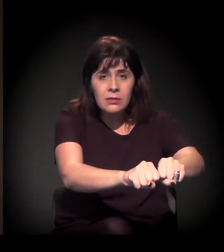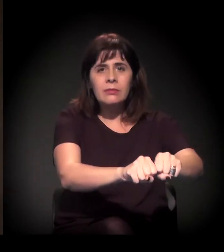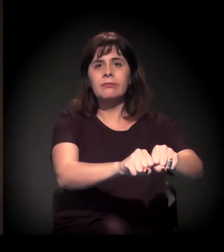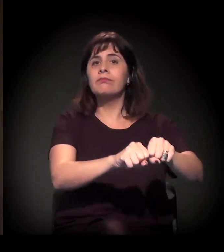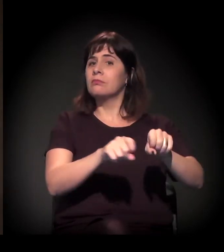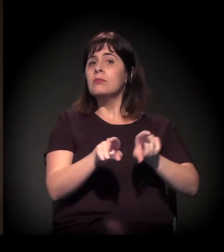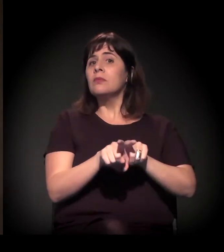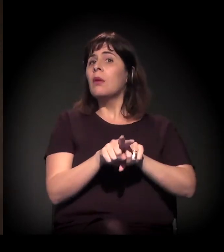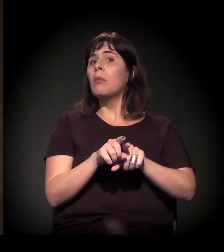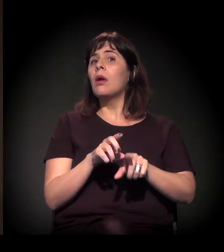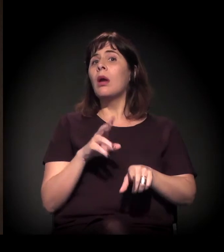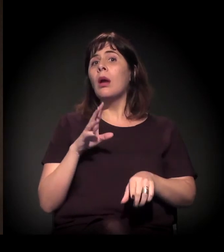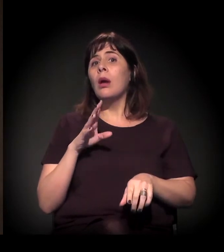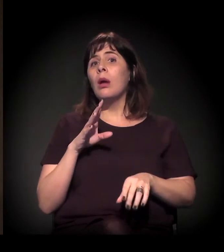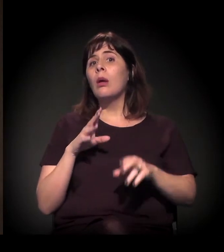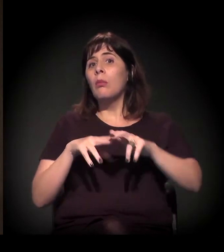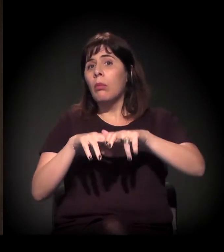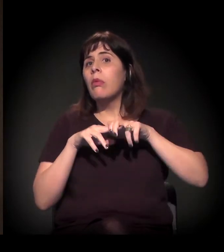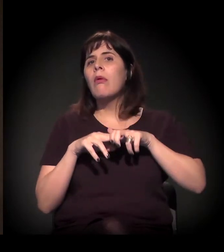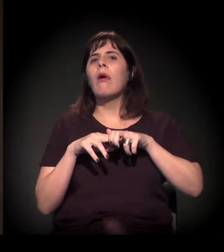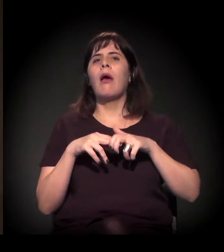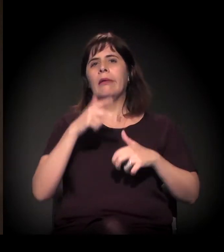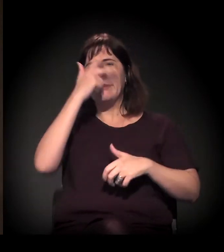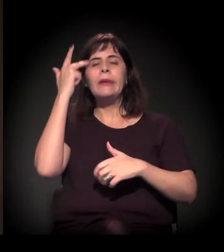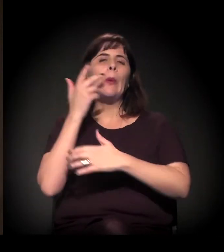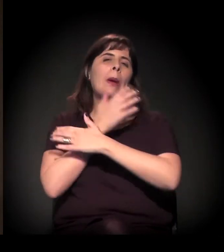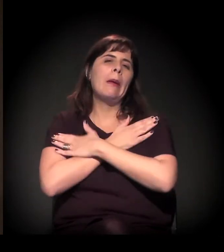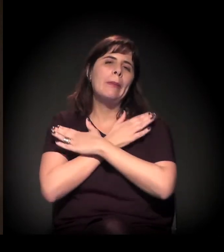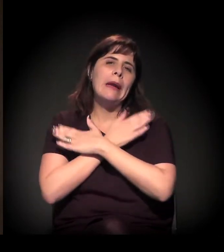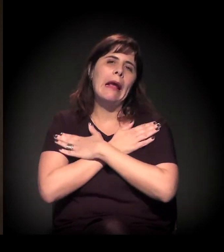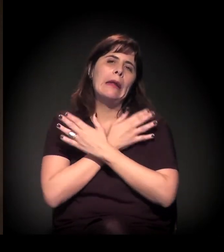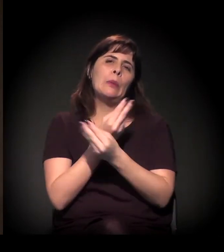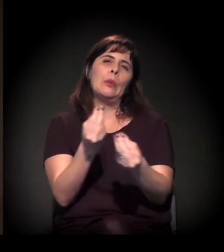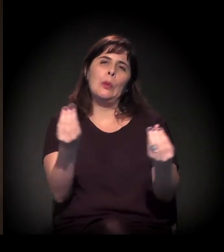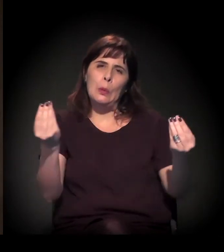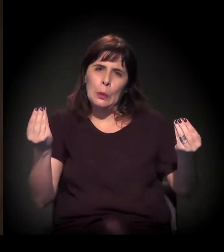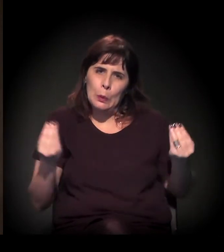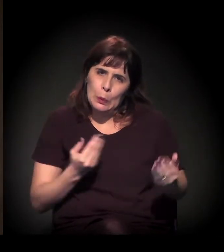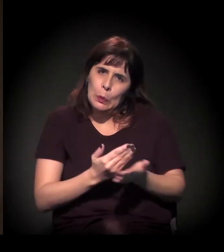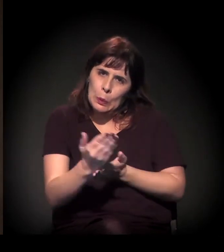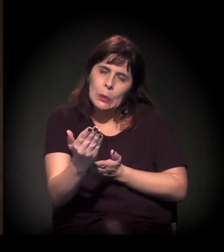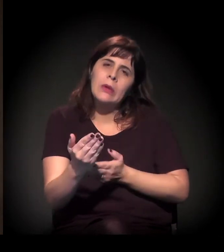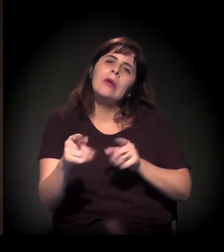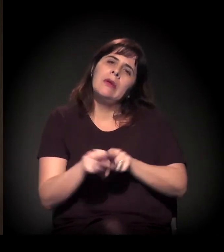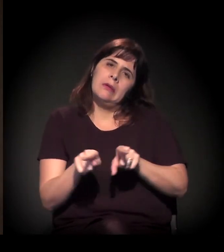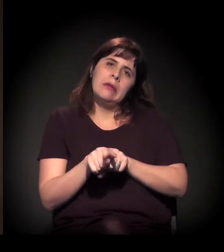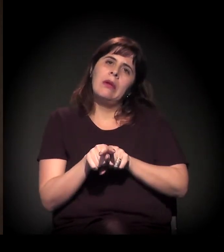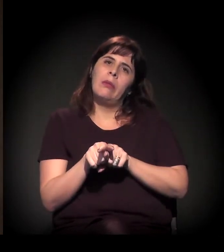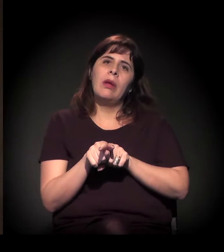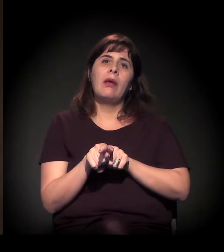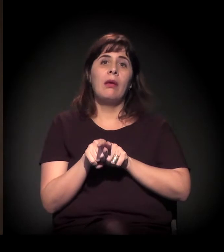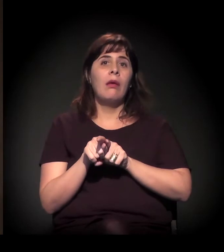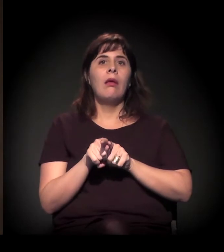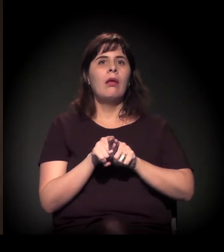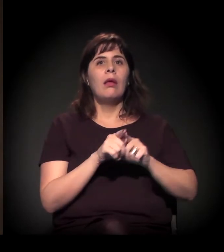E mais ainda em função da crise e do desemprego, neste momento, e do avanço da especulação imobiliária,